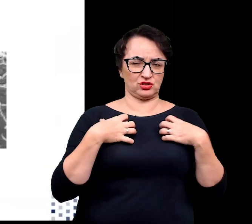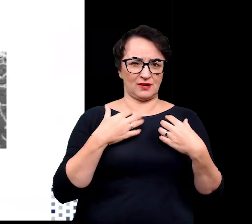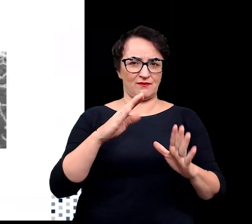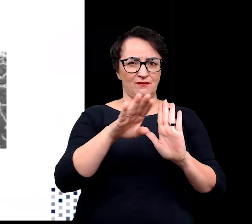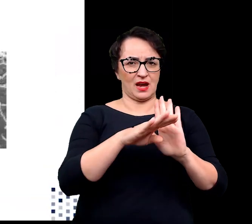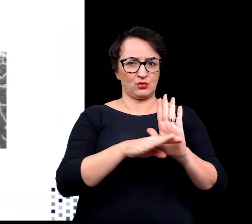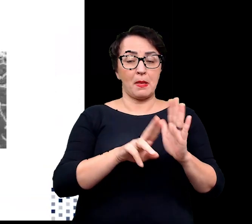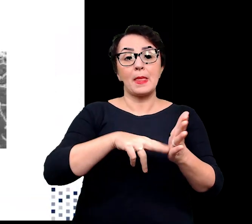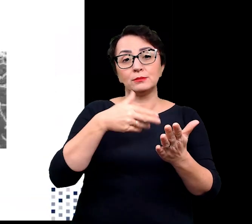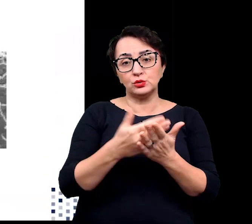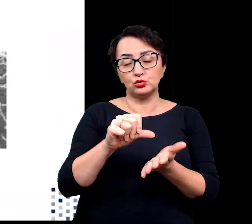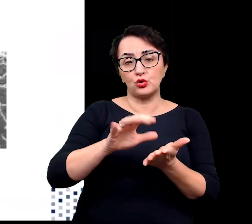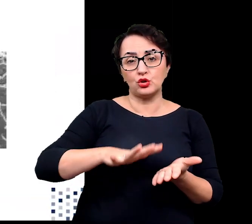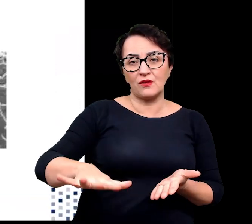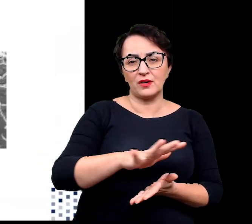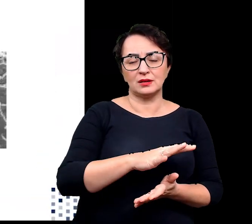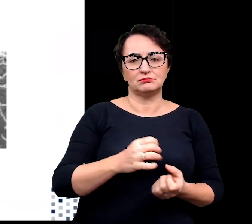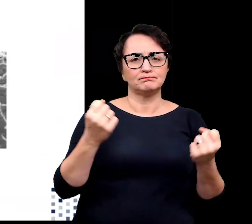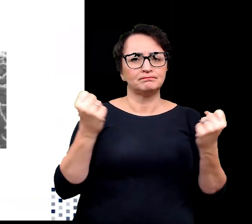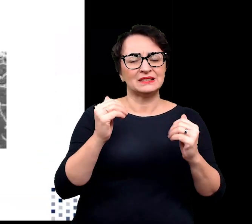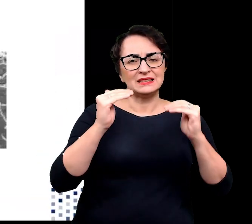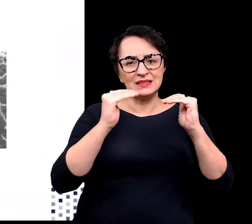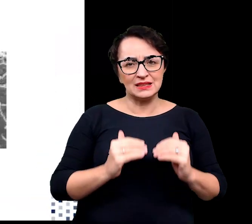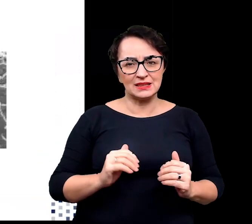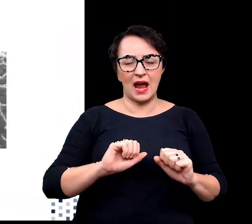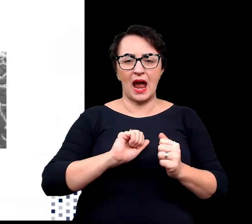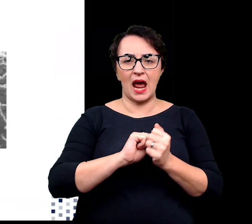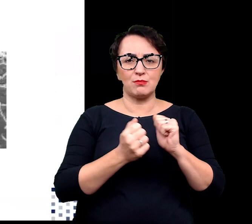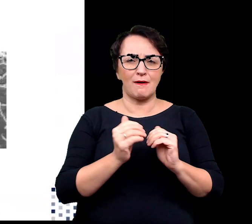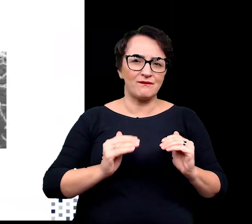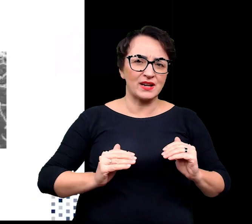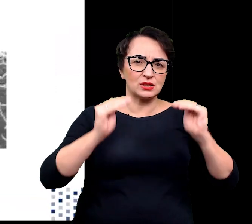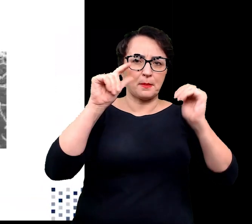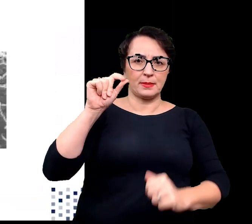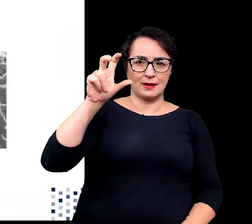np. może być to środowisko o bardzo niskim lub bardzo wysokim pH czy temperaturze.